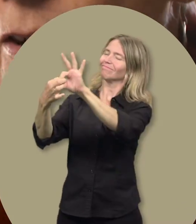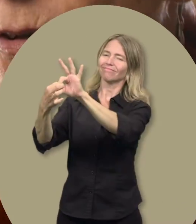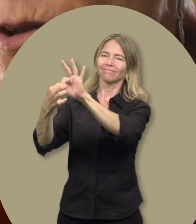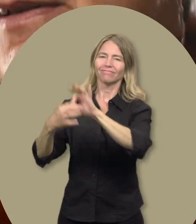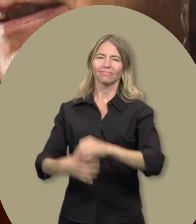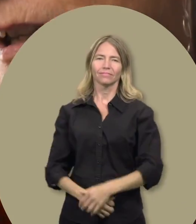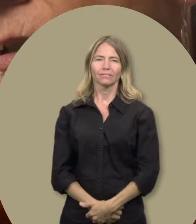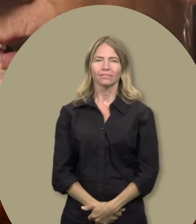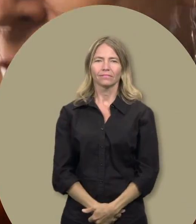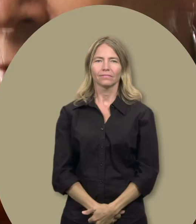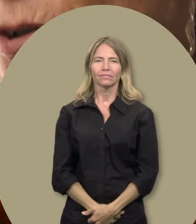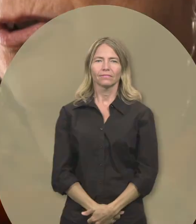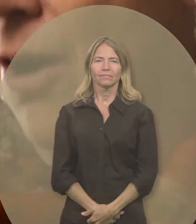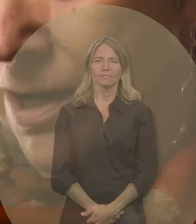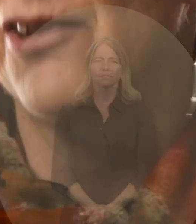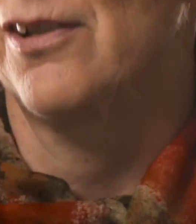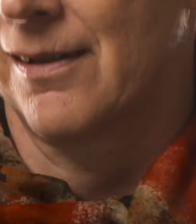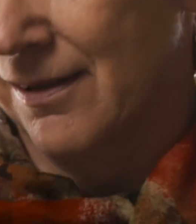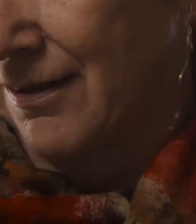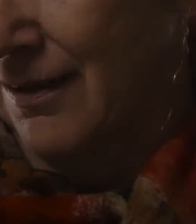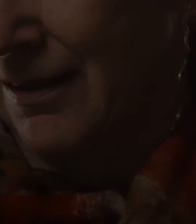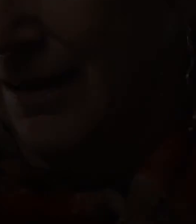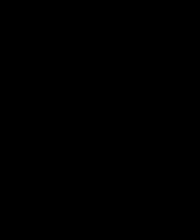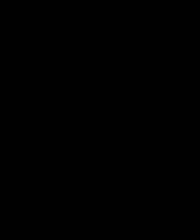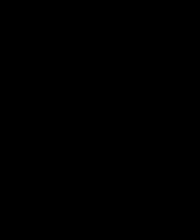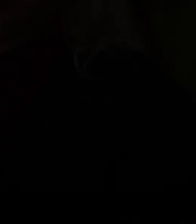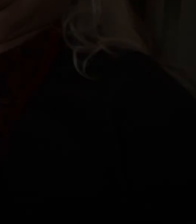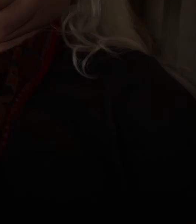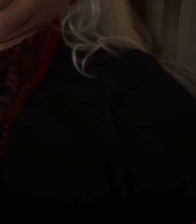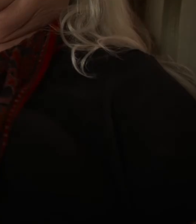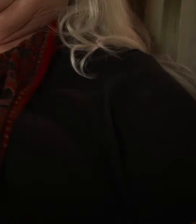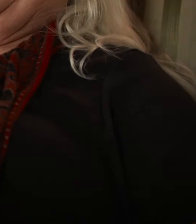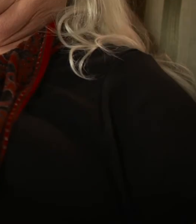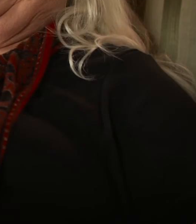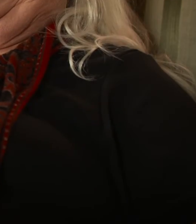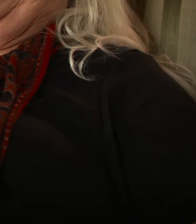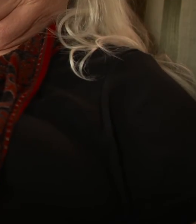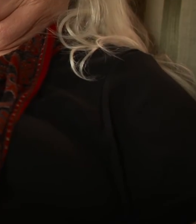à un syndicat qui possède une telle conscience sociale. [ Musique ]